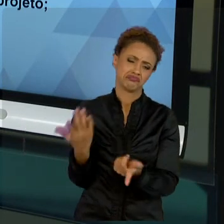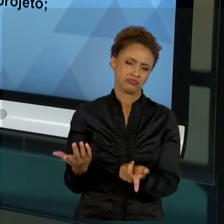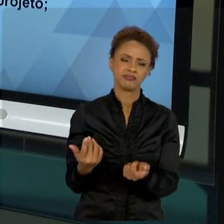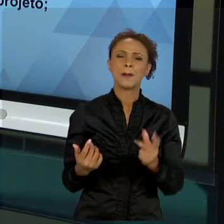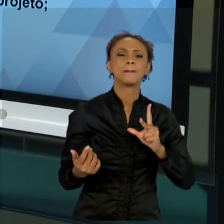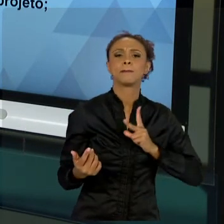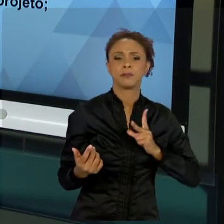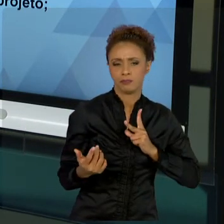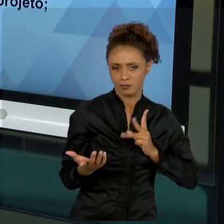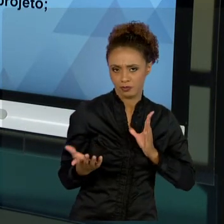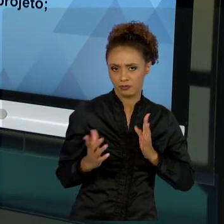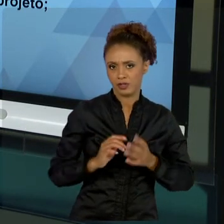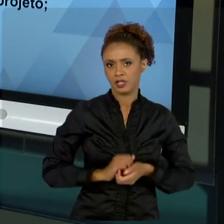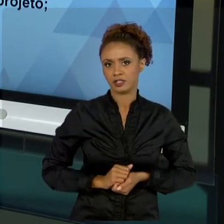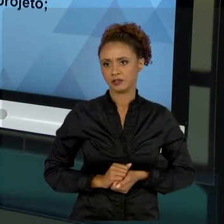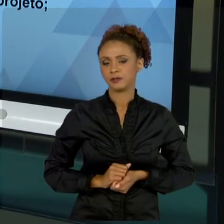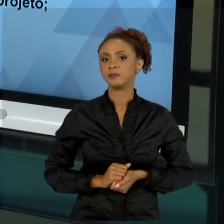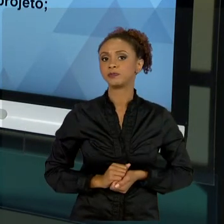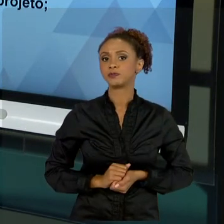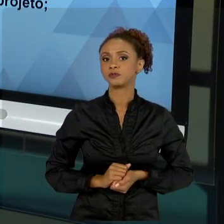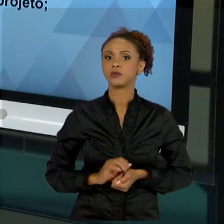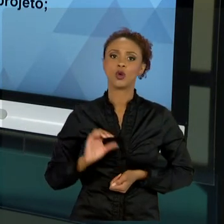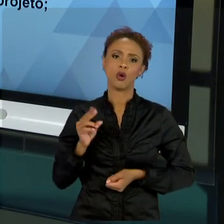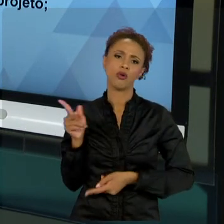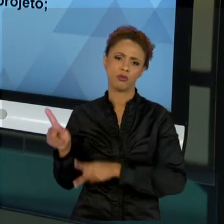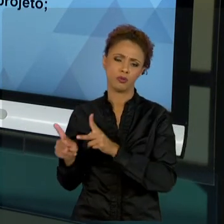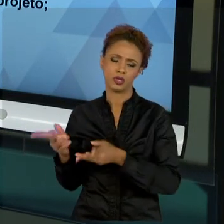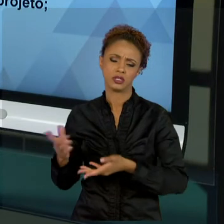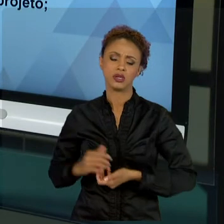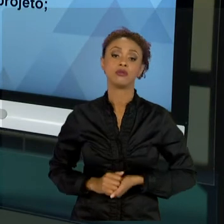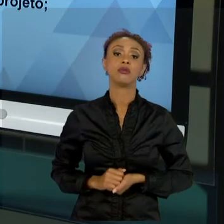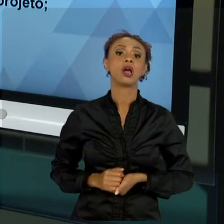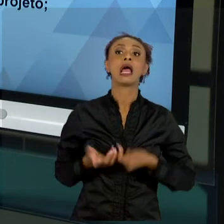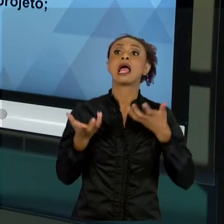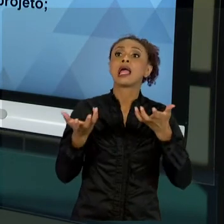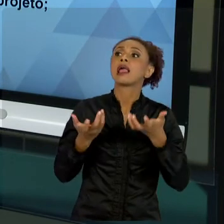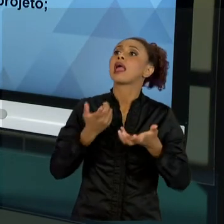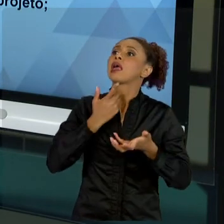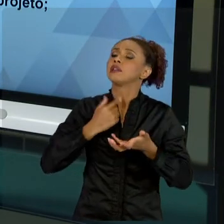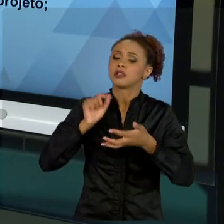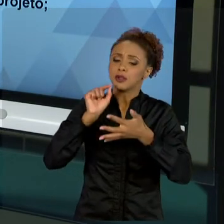DETERMINADA COISA. ENTÃO, VOCÊ FALA "VAMOS